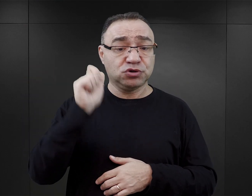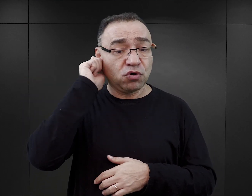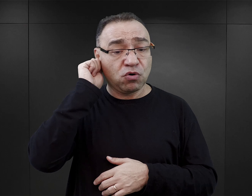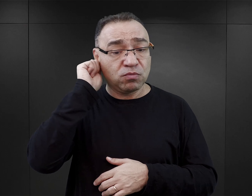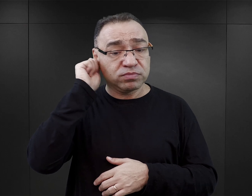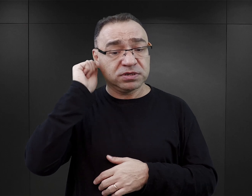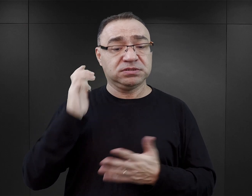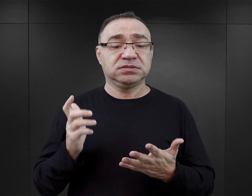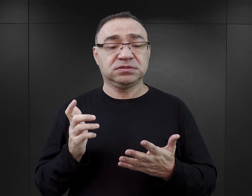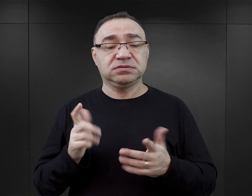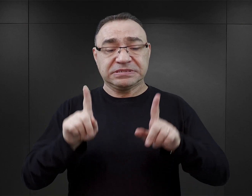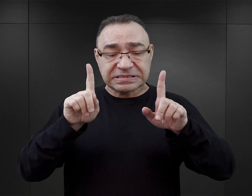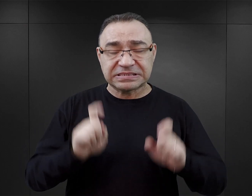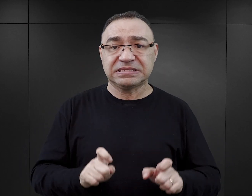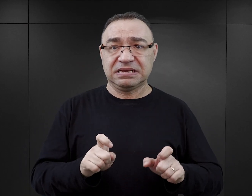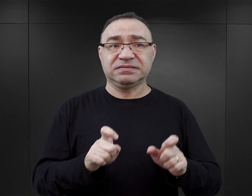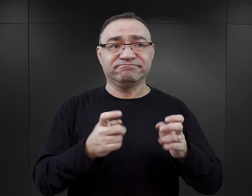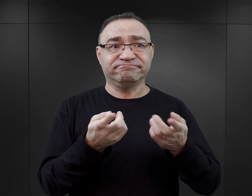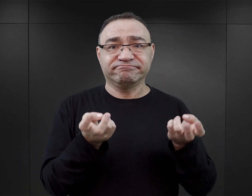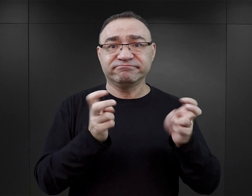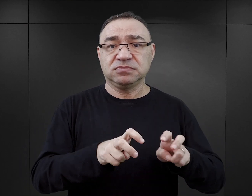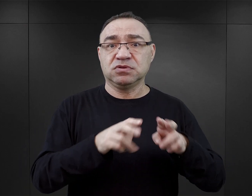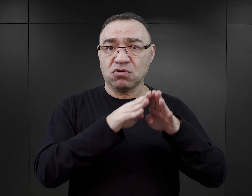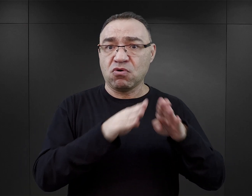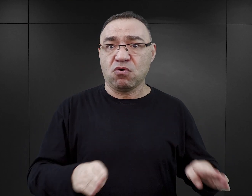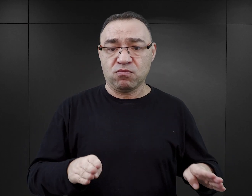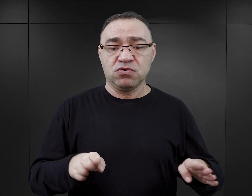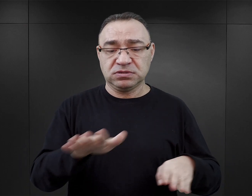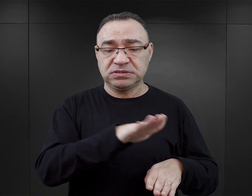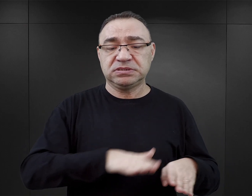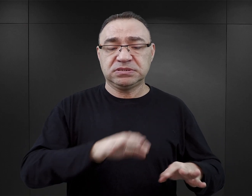transportem, który właściwie zainicjował istnienie obozu kobiecego na terenie Auschwitz,